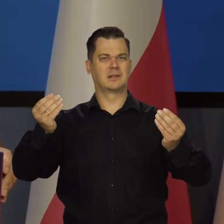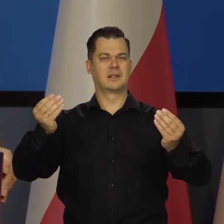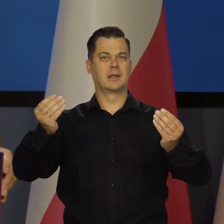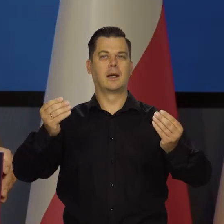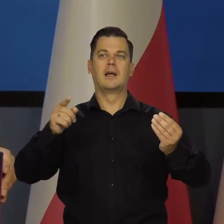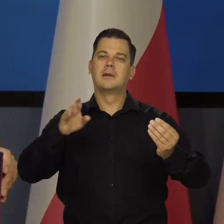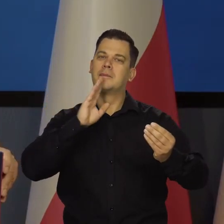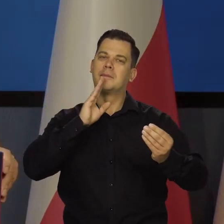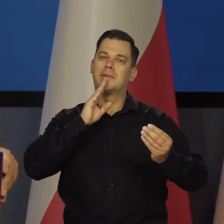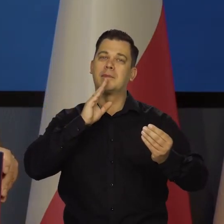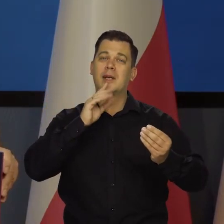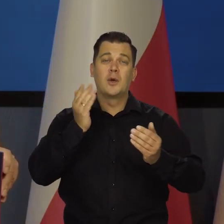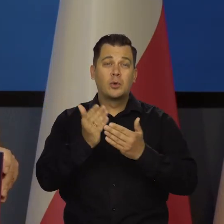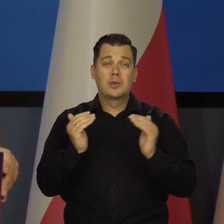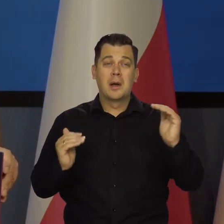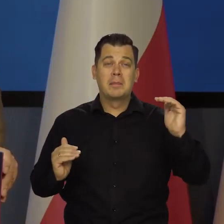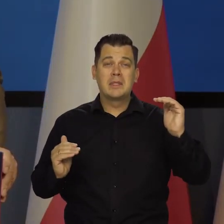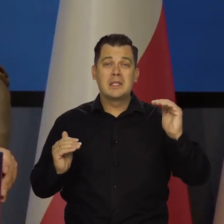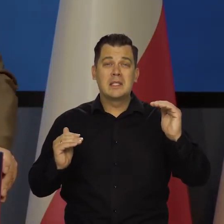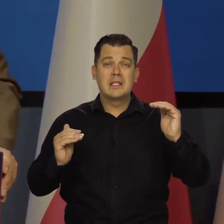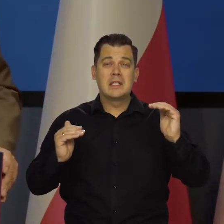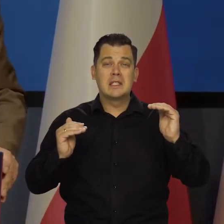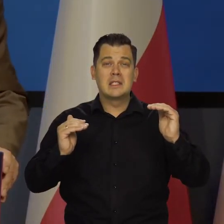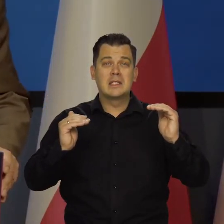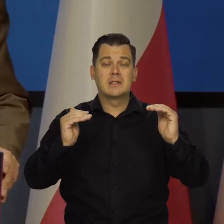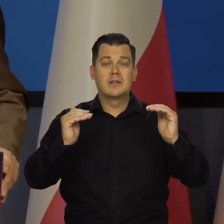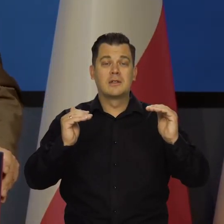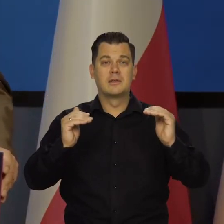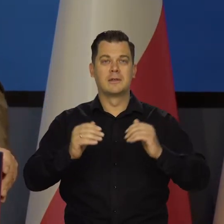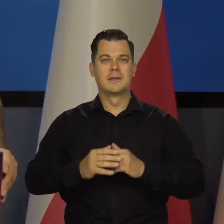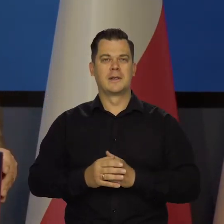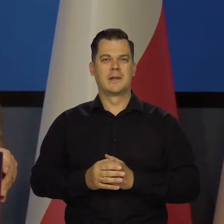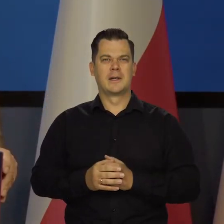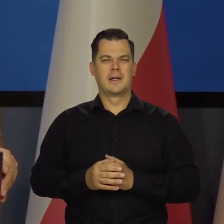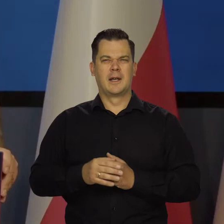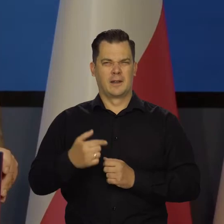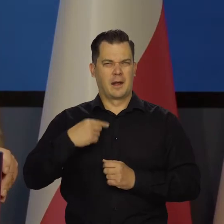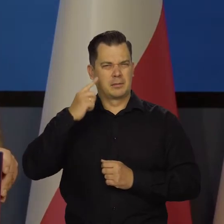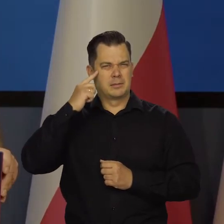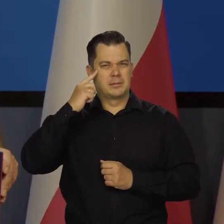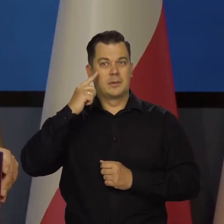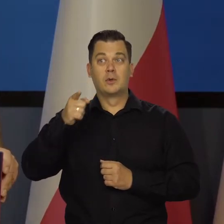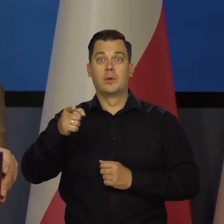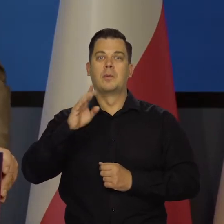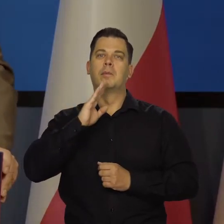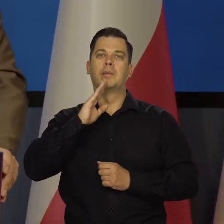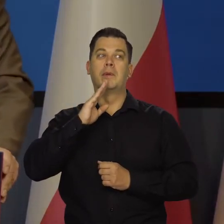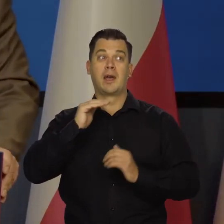To jest tak jak jesteśmy o krok od zajęcia miejsc przy głównym stole,